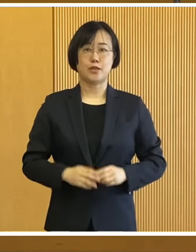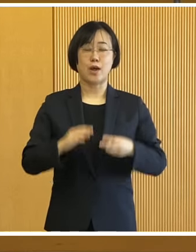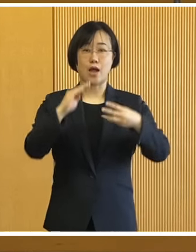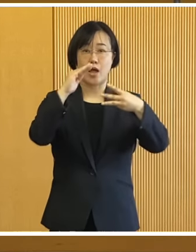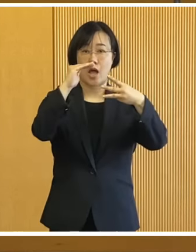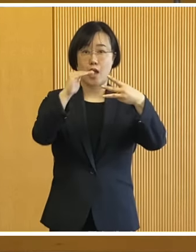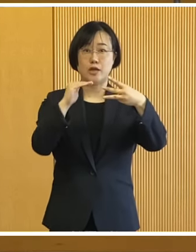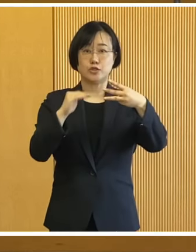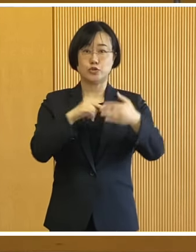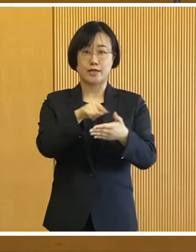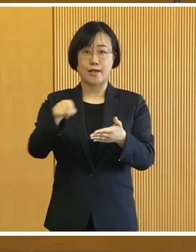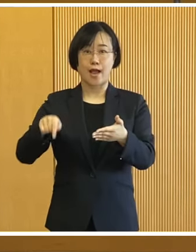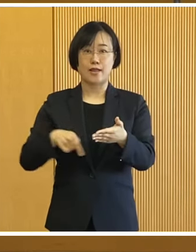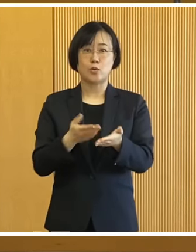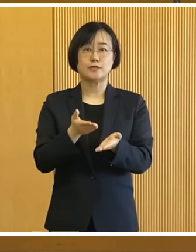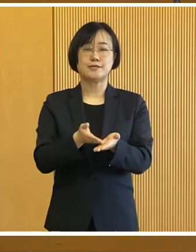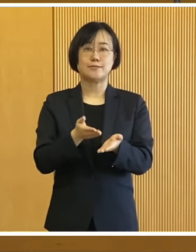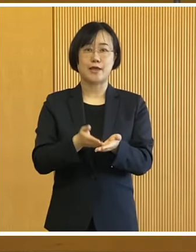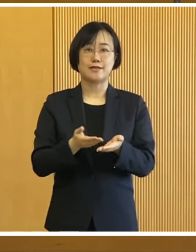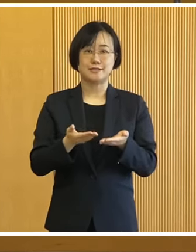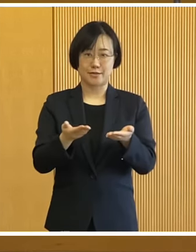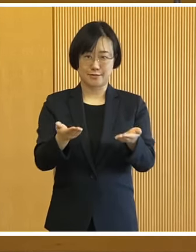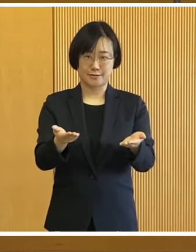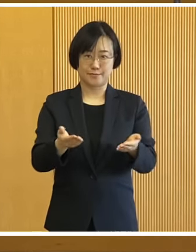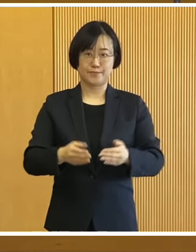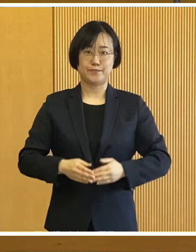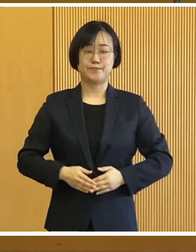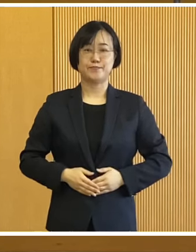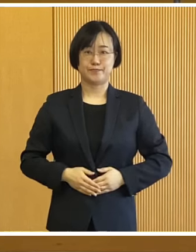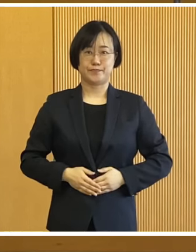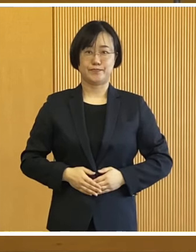では順に概略を説明いたします